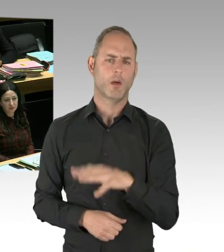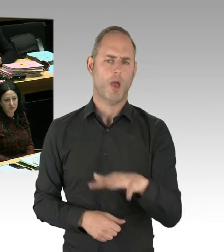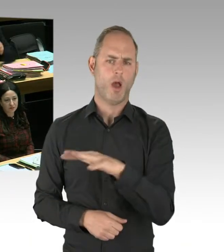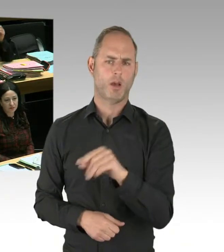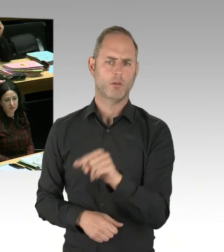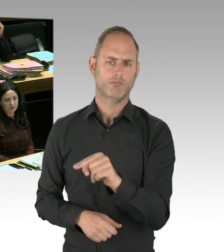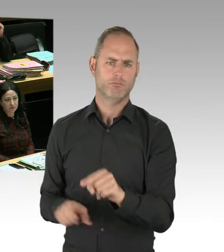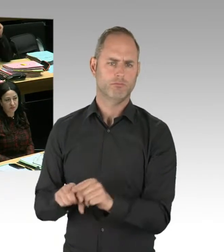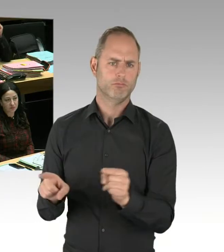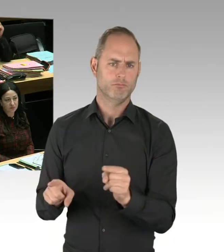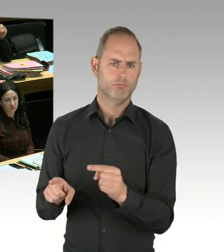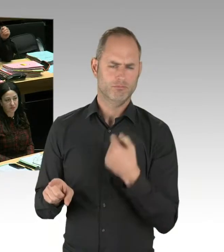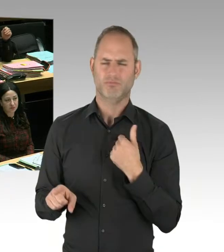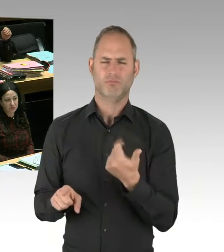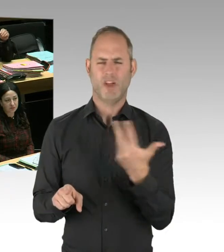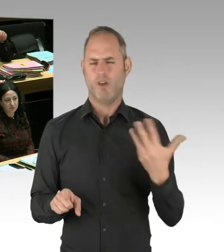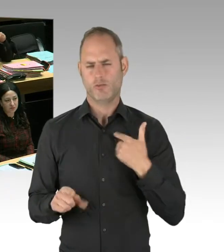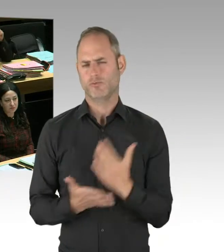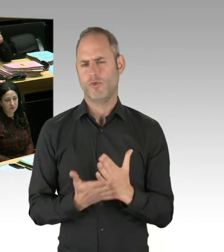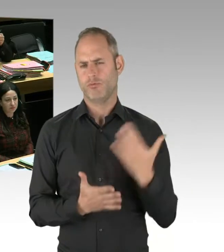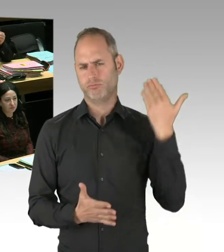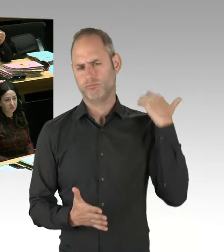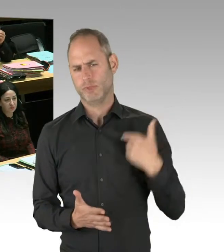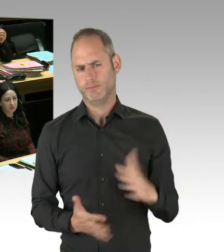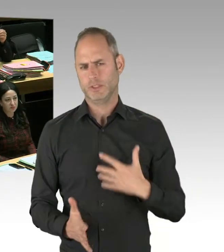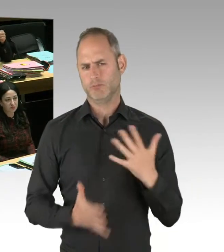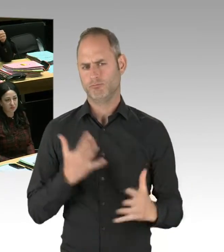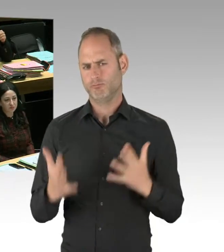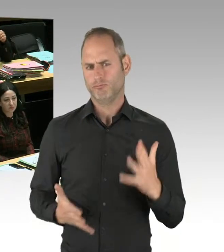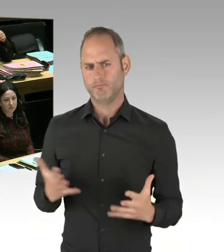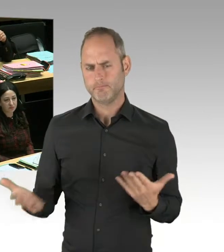oder entgegen den Vorurteilen die Situation im Görlitzer Park deutlich besser wird.